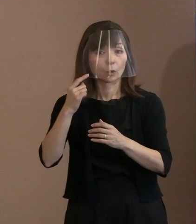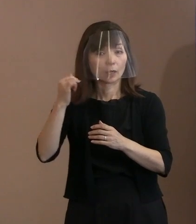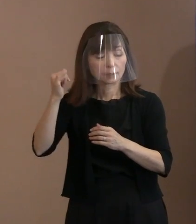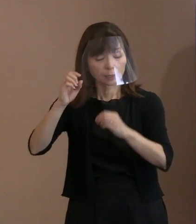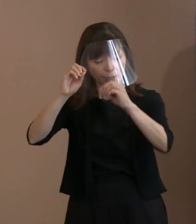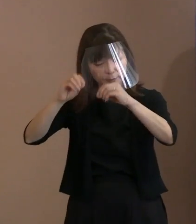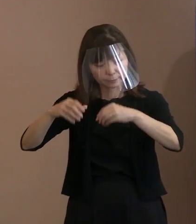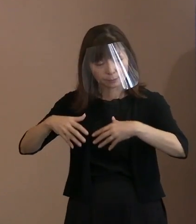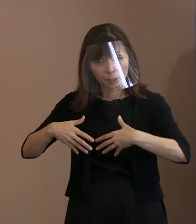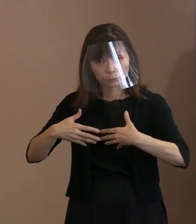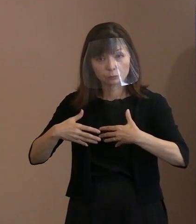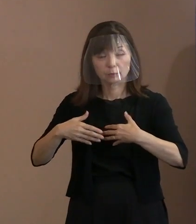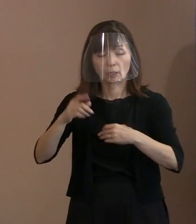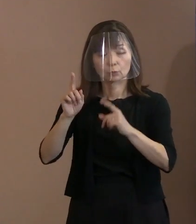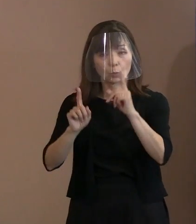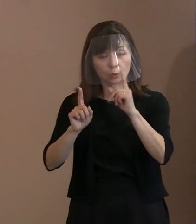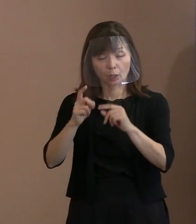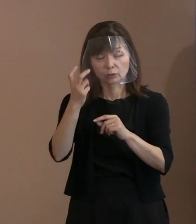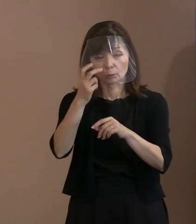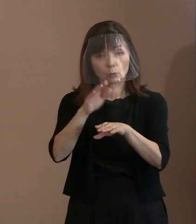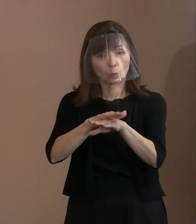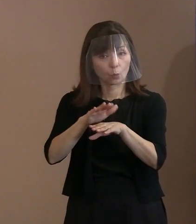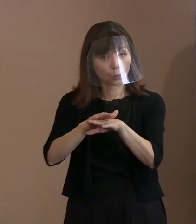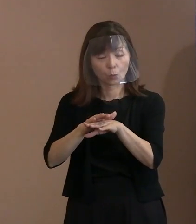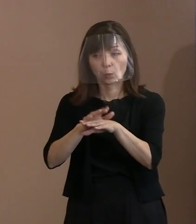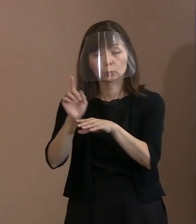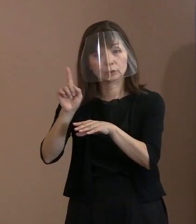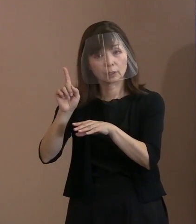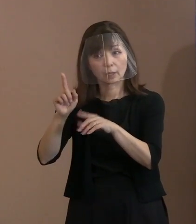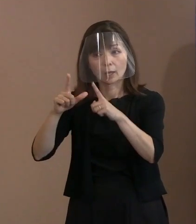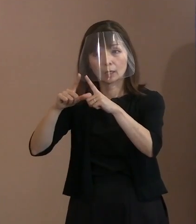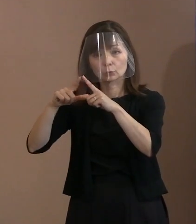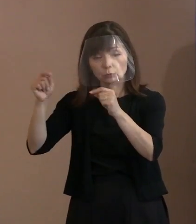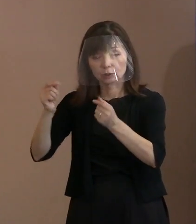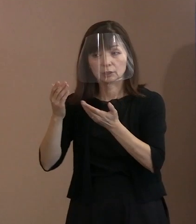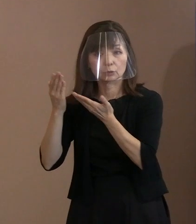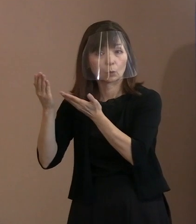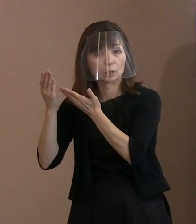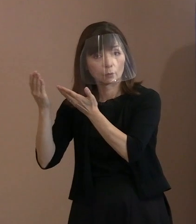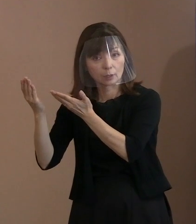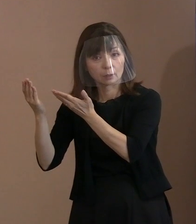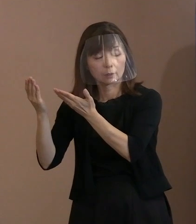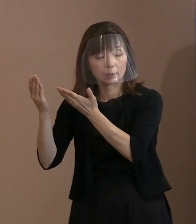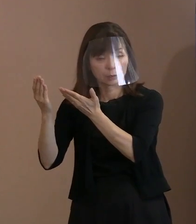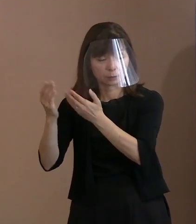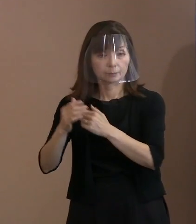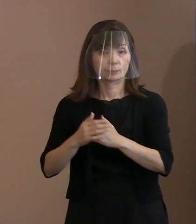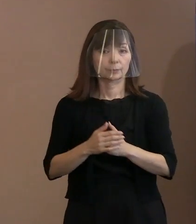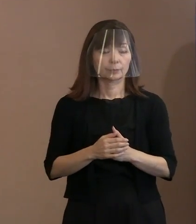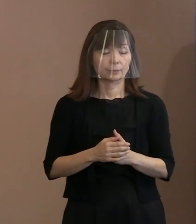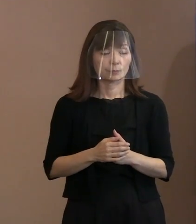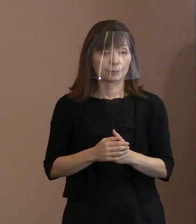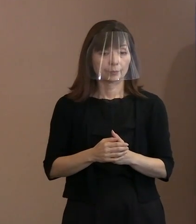どうしたら良いでしょうかということを 問い合わせているということです｡ それ抜きに､いたからといって､